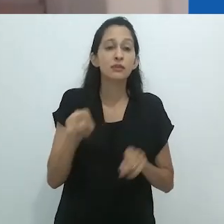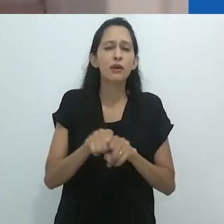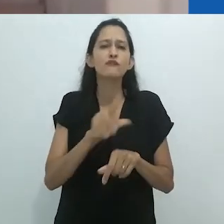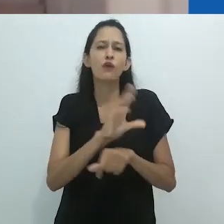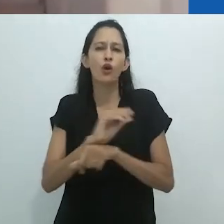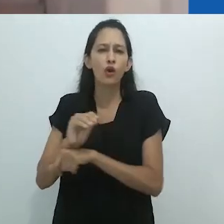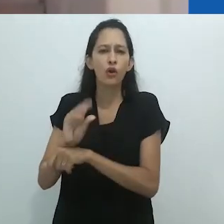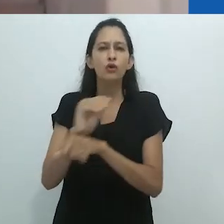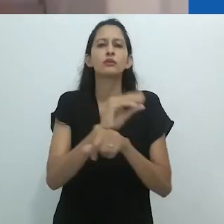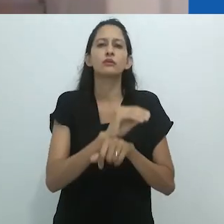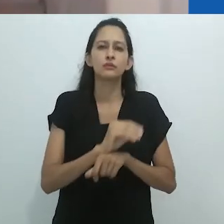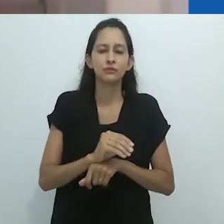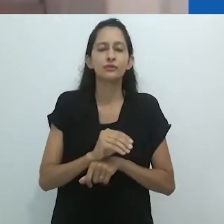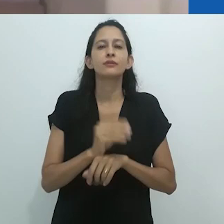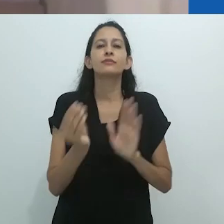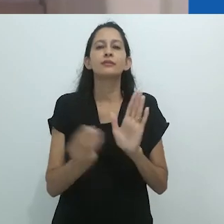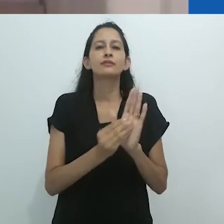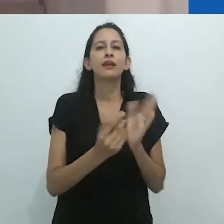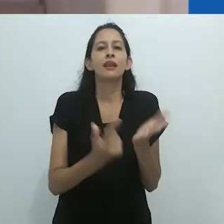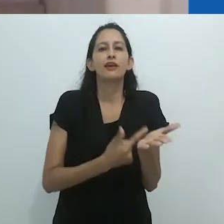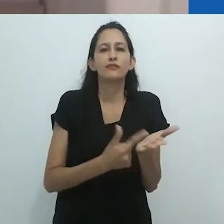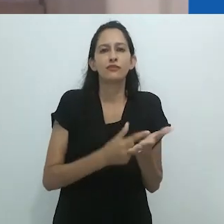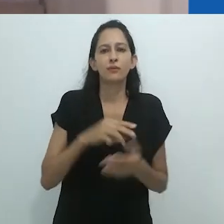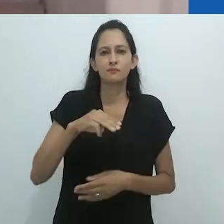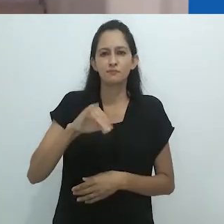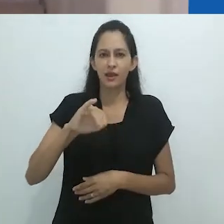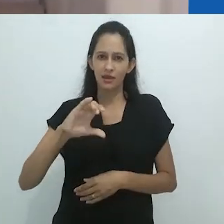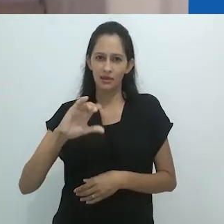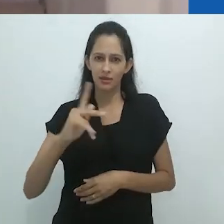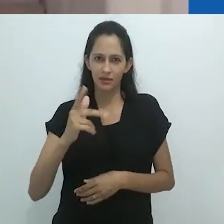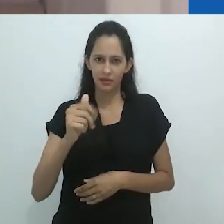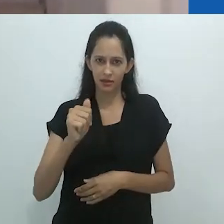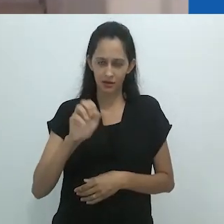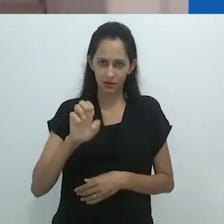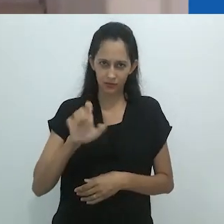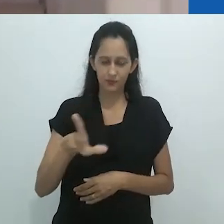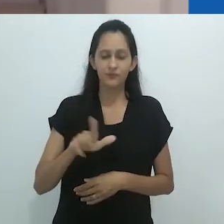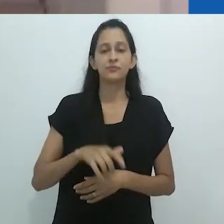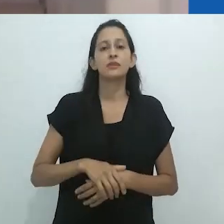Menciono novamente o rigor teórico, com reflexões densas sobre autores